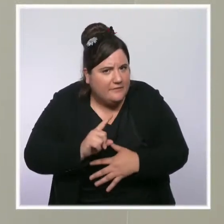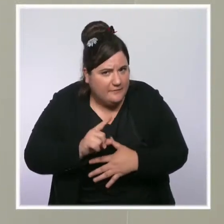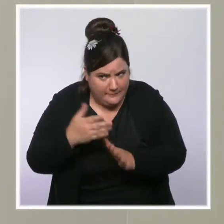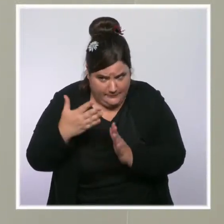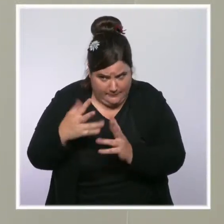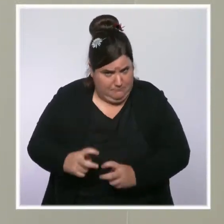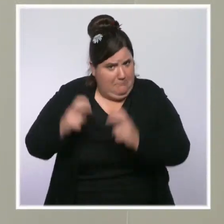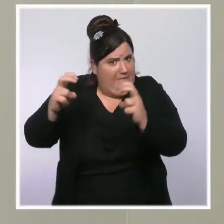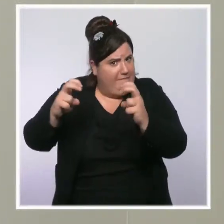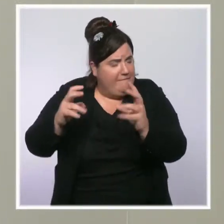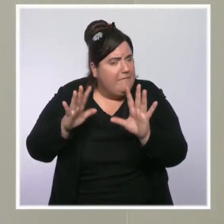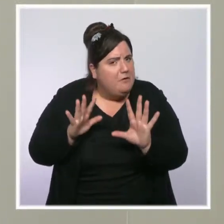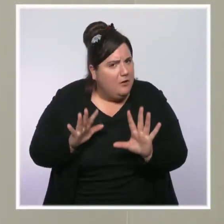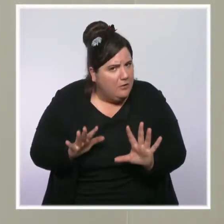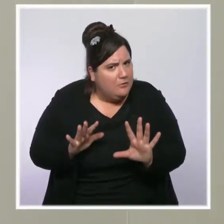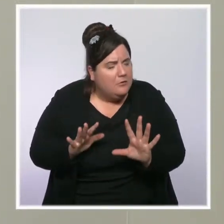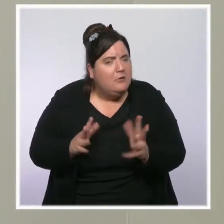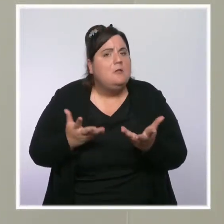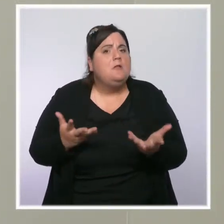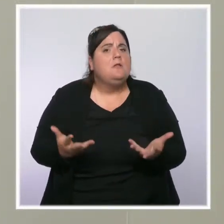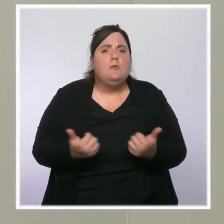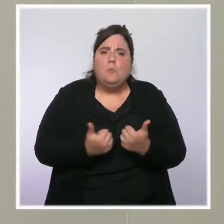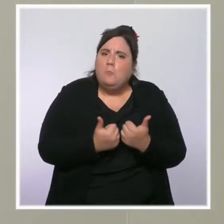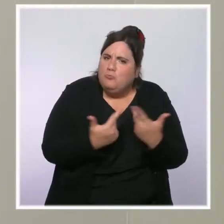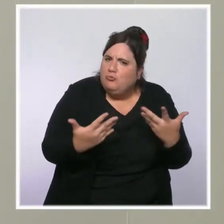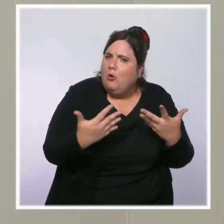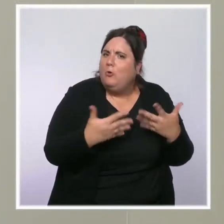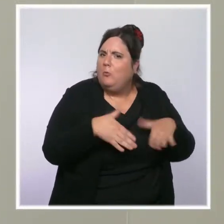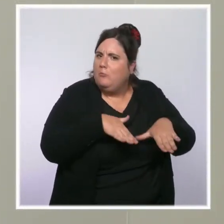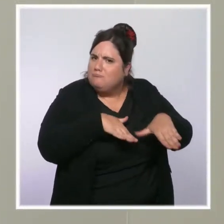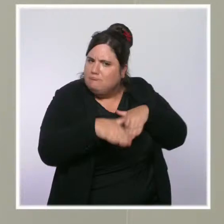Nous avons évoqué un certain nombre de dispositifs pour les familles les plus précaires.